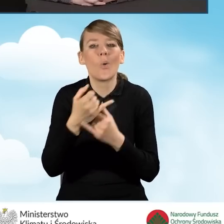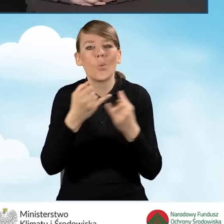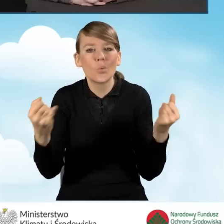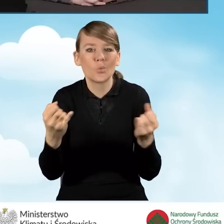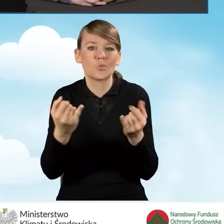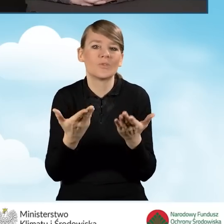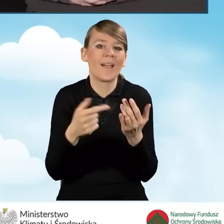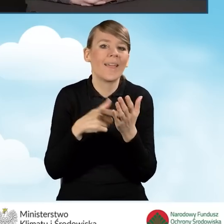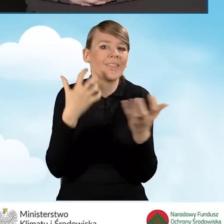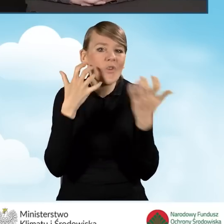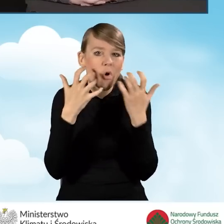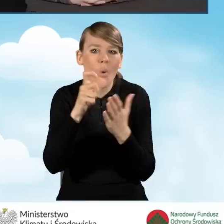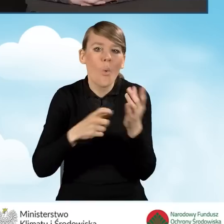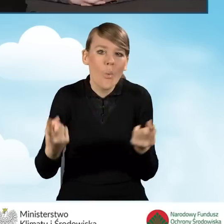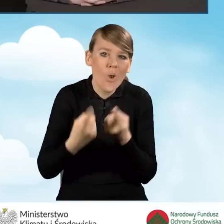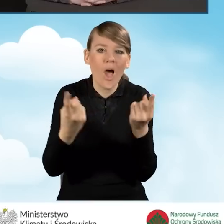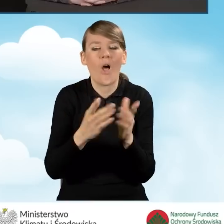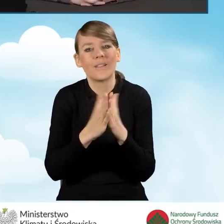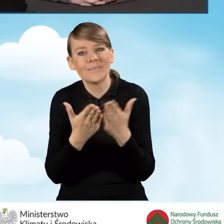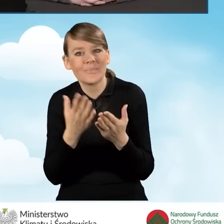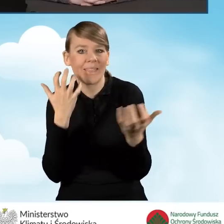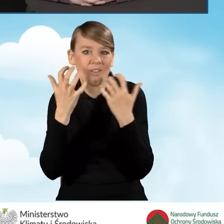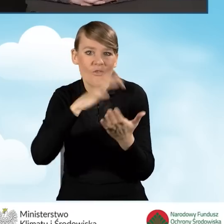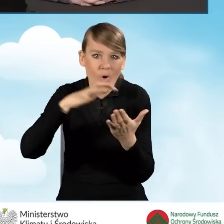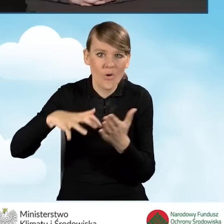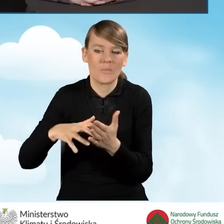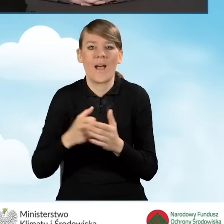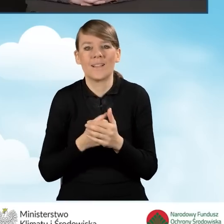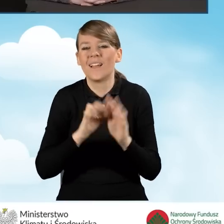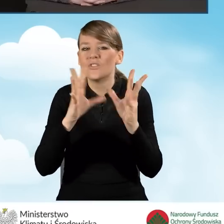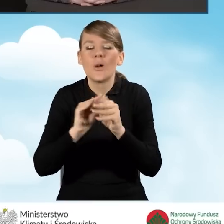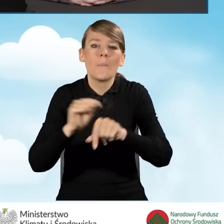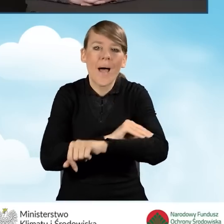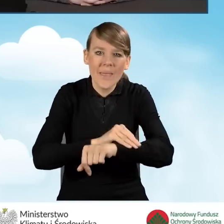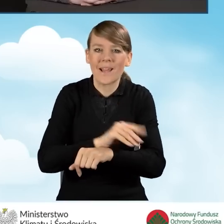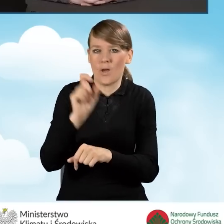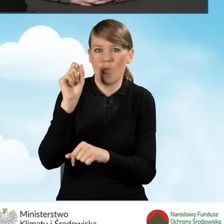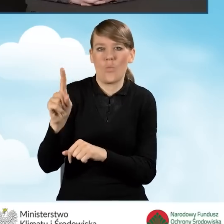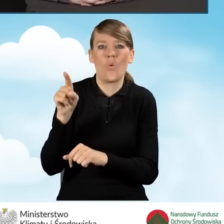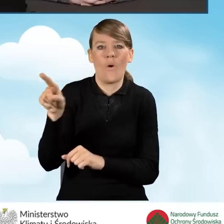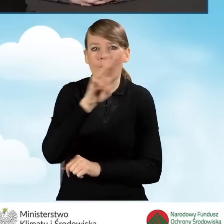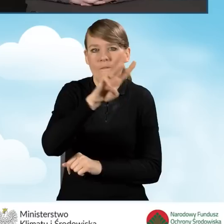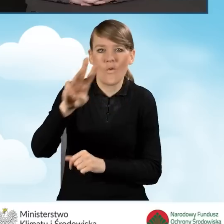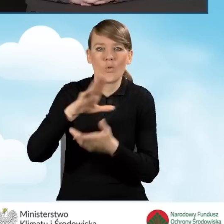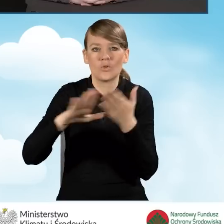edukacyjno-informacyjno-promocyjne są dostępne na stronie czystepowietrze.gov.pl.